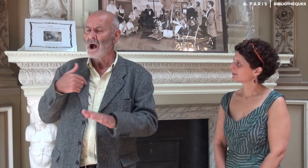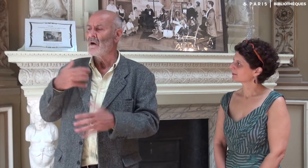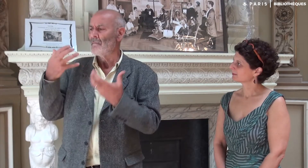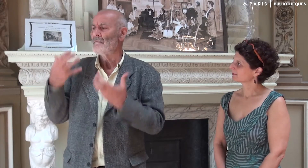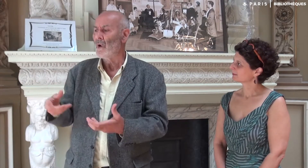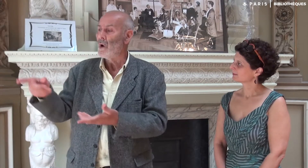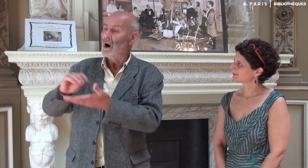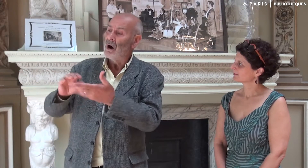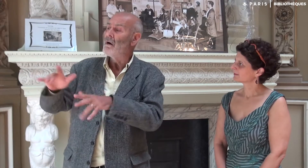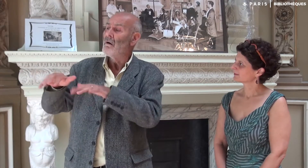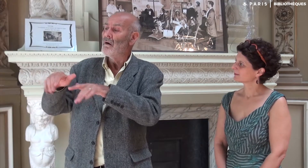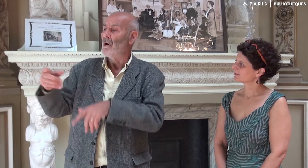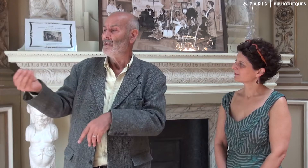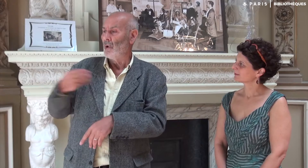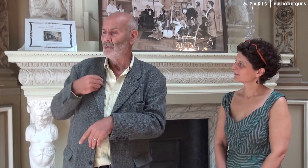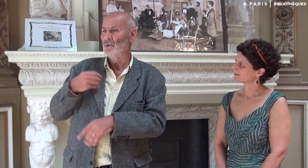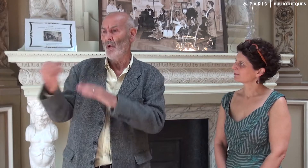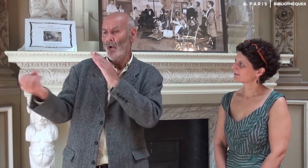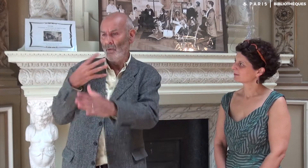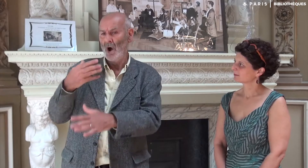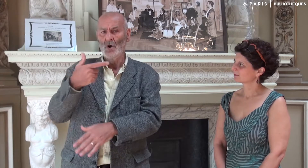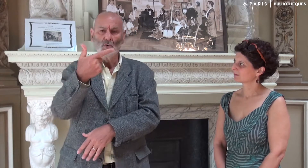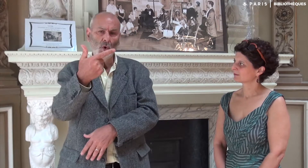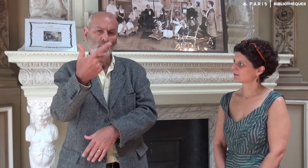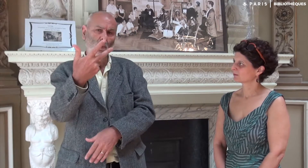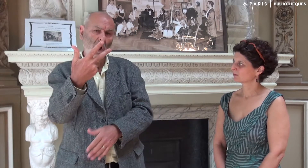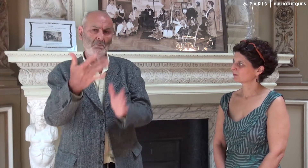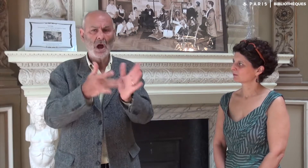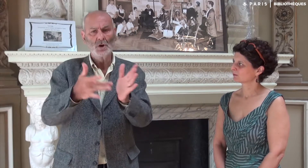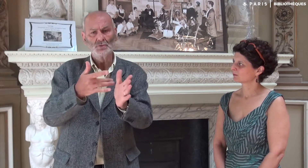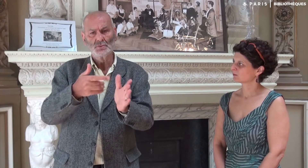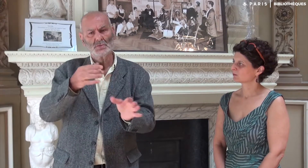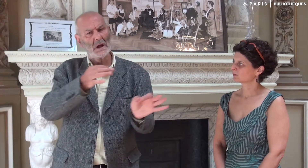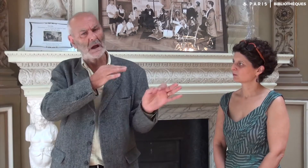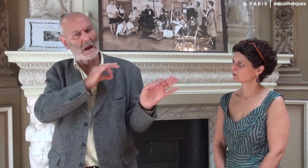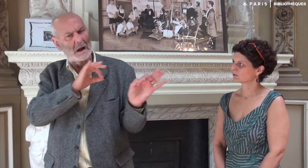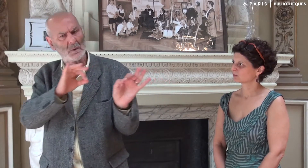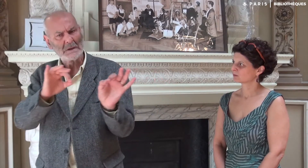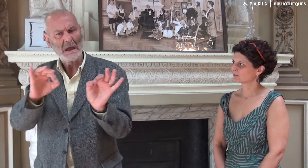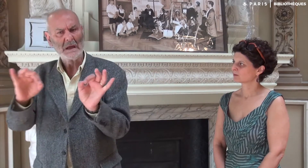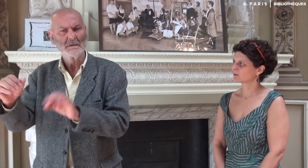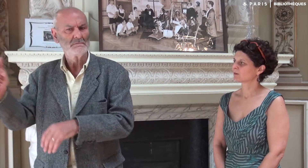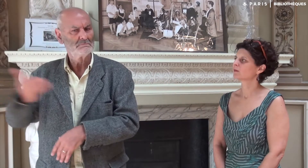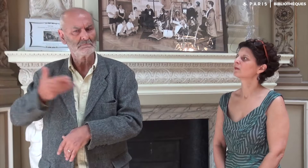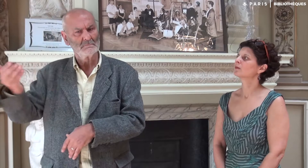J’ai voulu qu’elle m’envoie régulièrement deux ou trois pages.